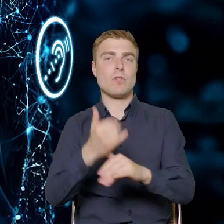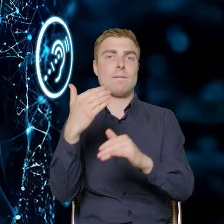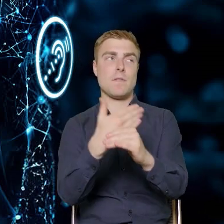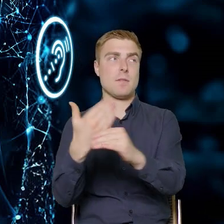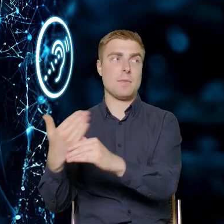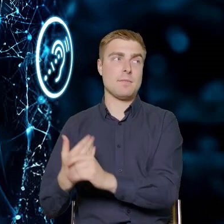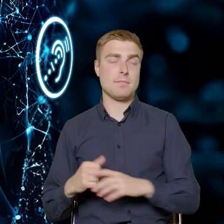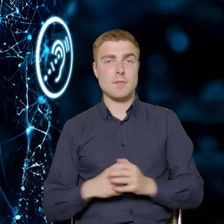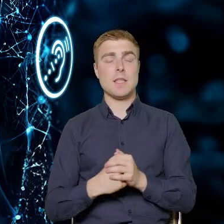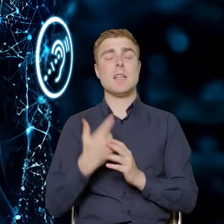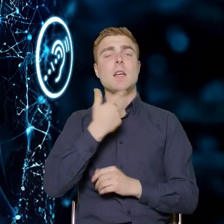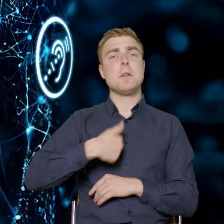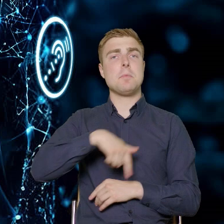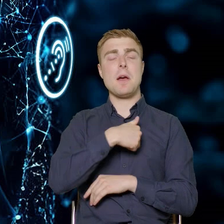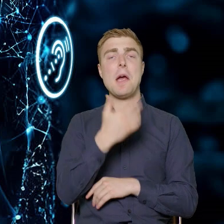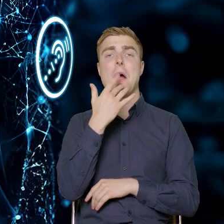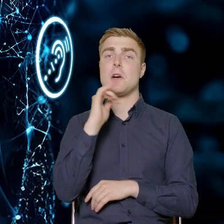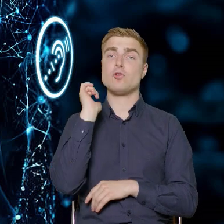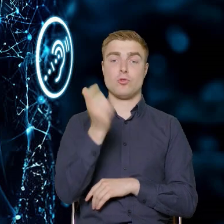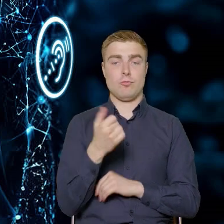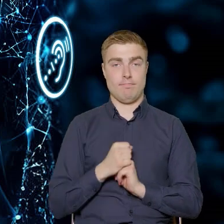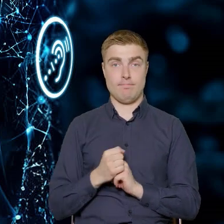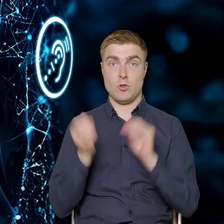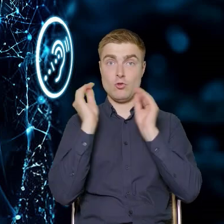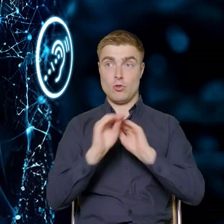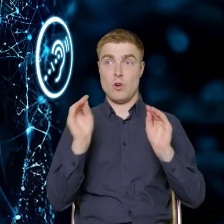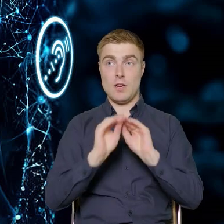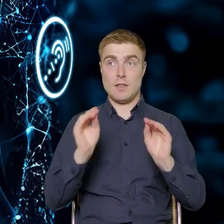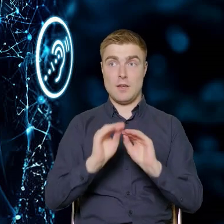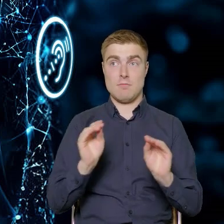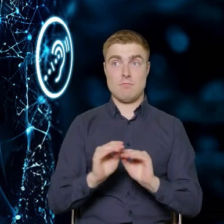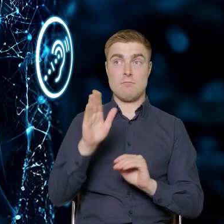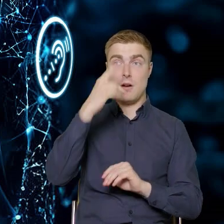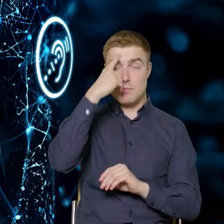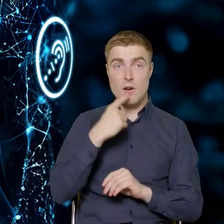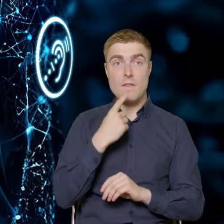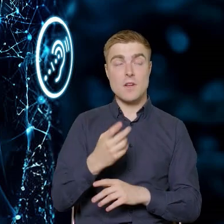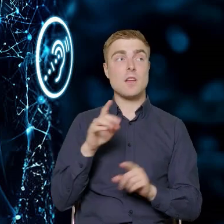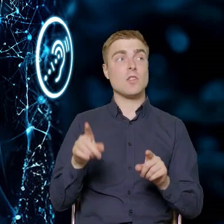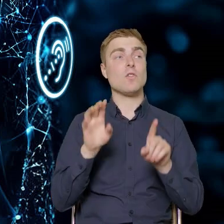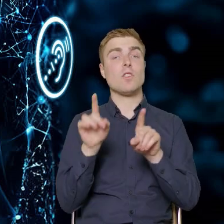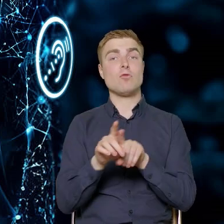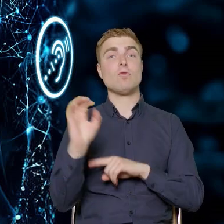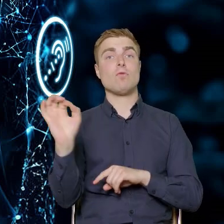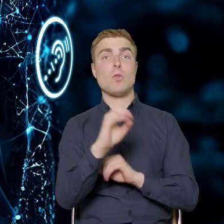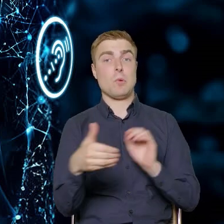i bardzo nam zależy na tym, żeby te szkolenia były sprofilowane i odpowiadały na rzeczywiste potrzeby, które są w przedsiębiorstwie.